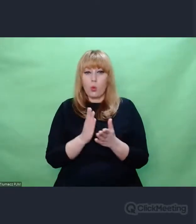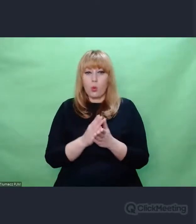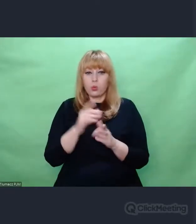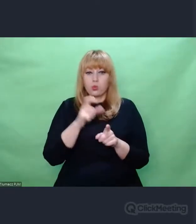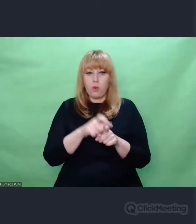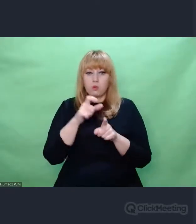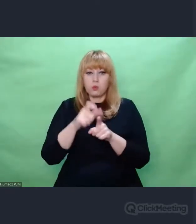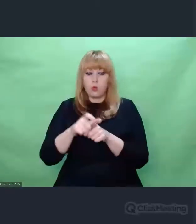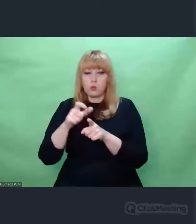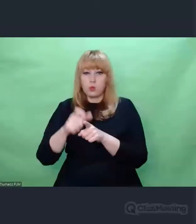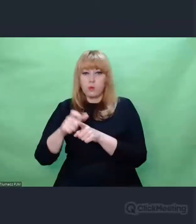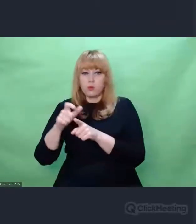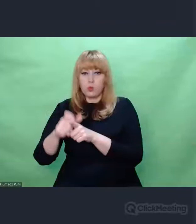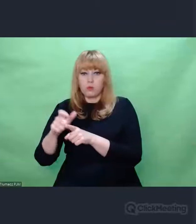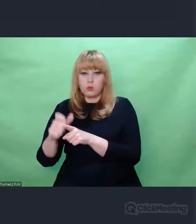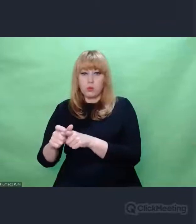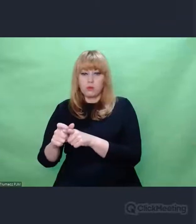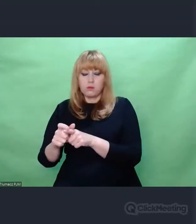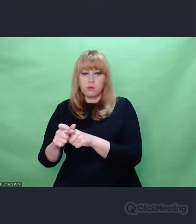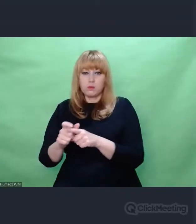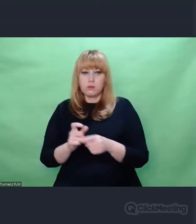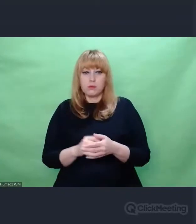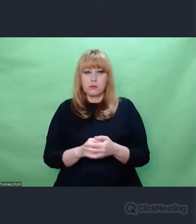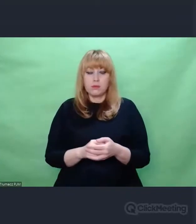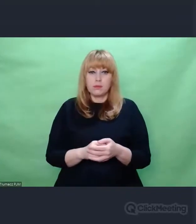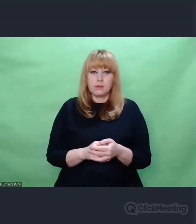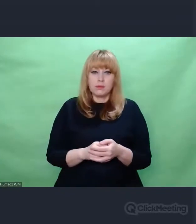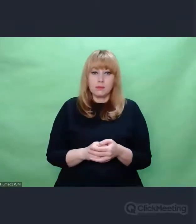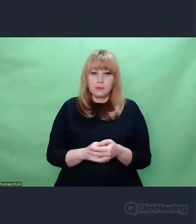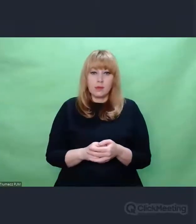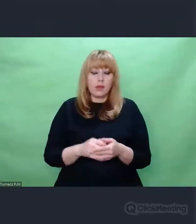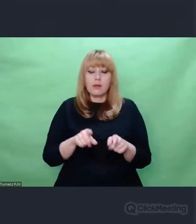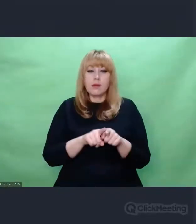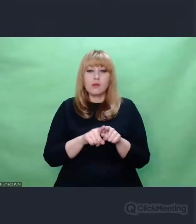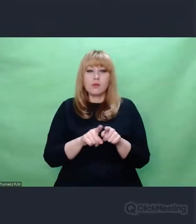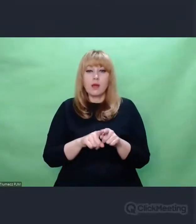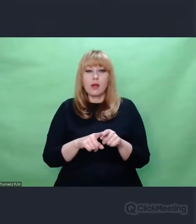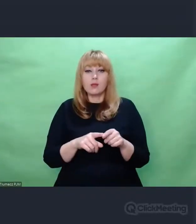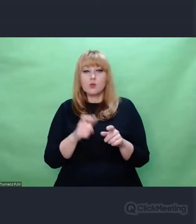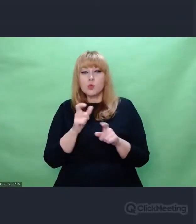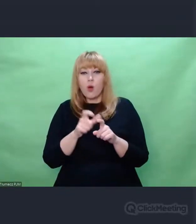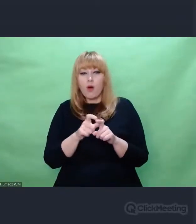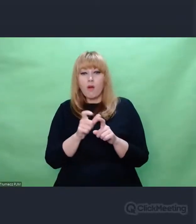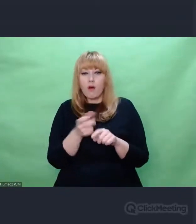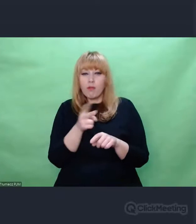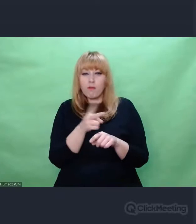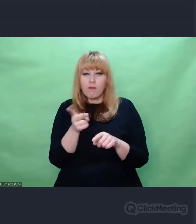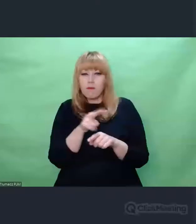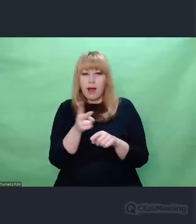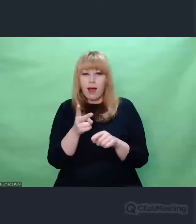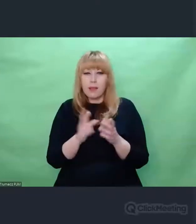Pozbawiony wszelkich niuansów. Tych na którymi artyści często bardzo długo myślą.